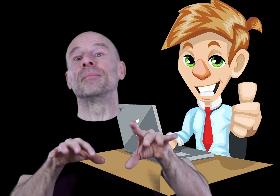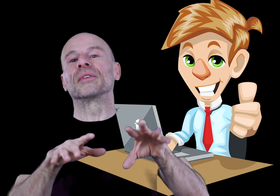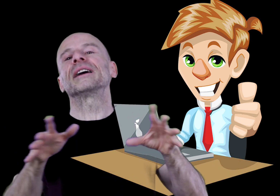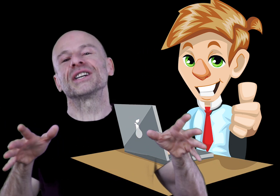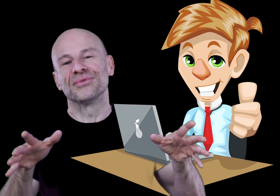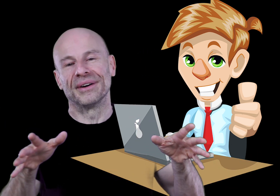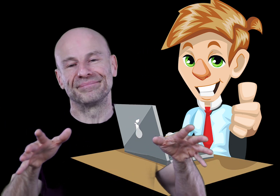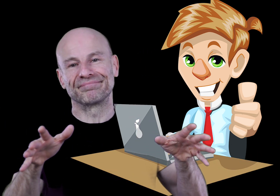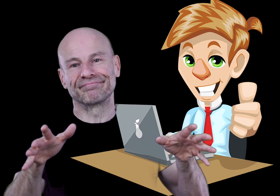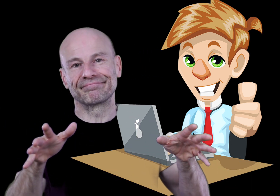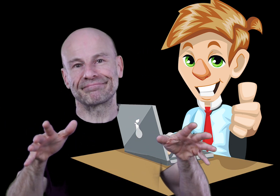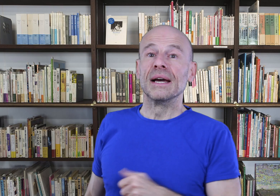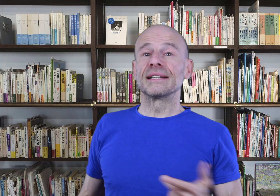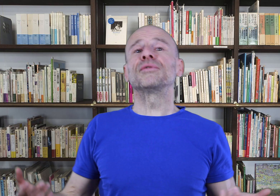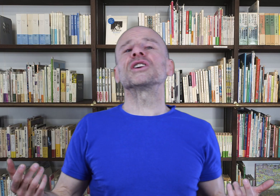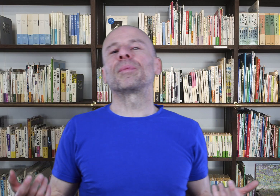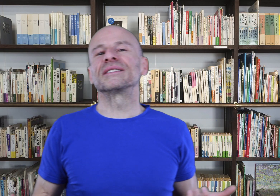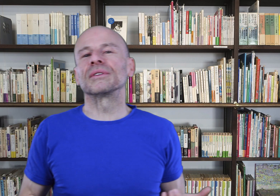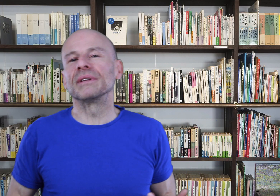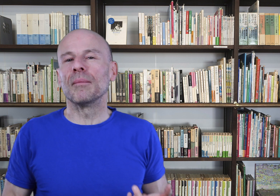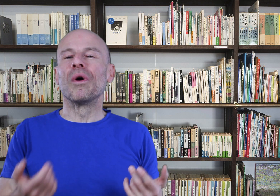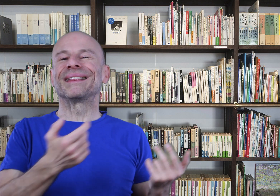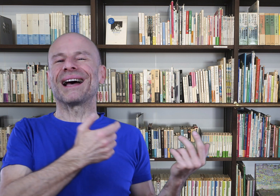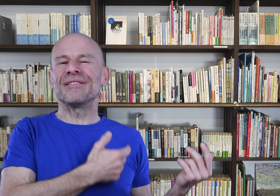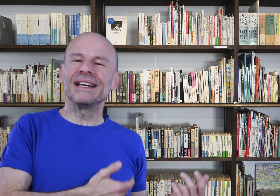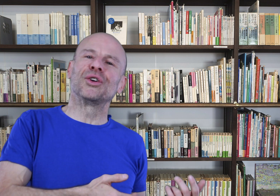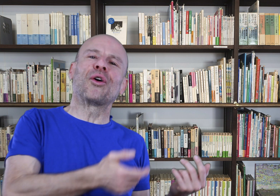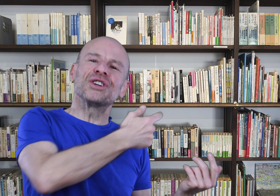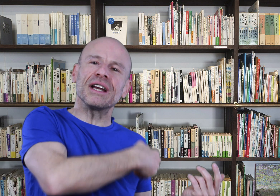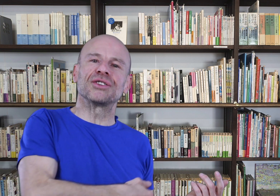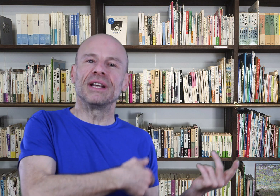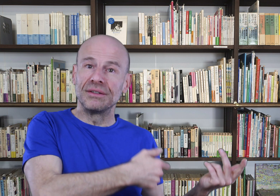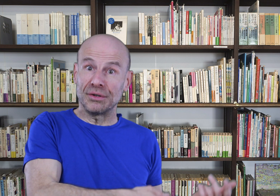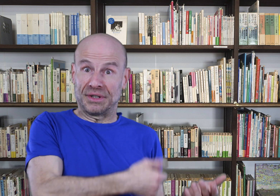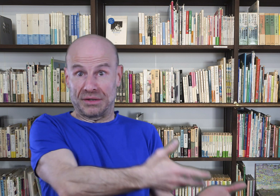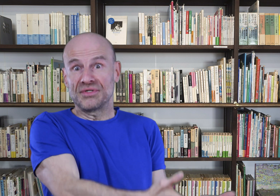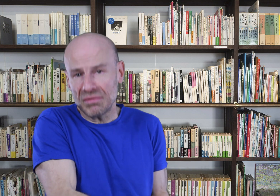commentaires chaque jour. Cet ouvrage représentant des mois de travail, de recherches, de lectures, de traductions